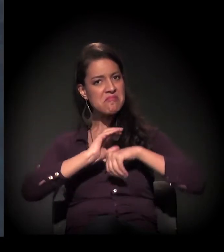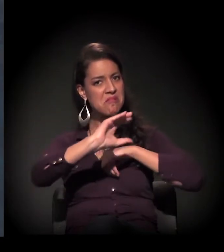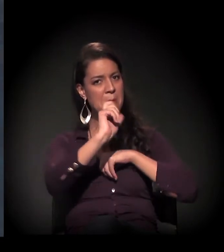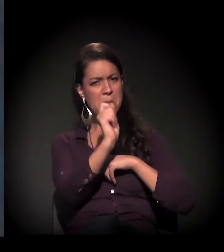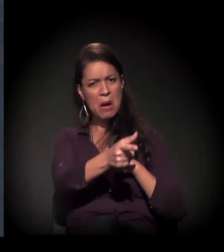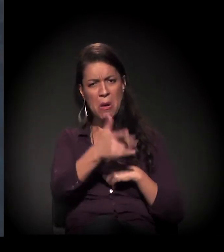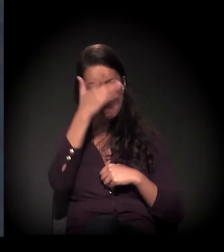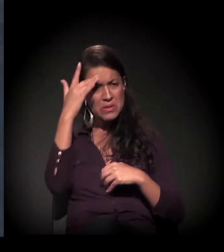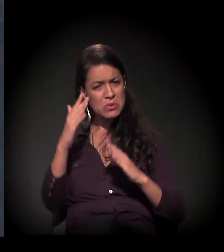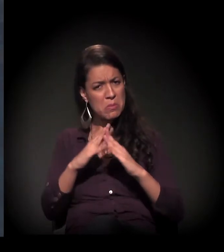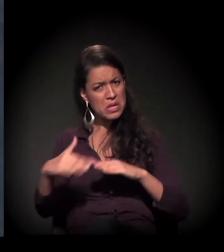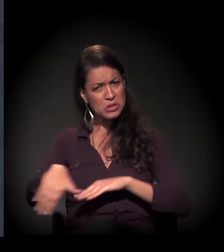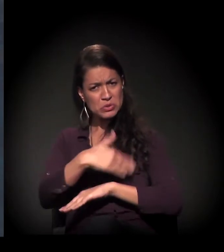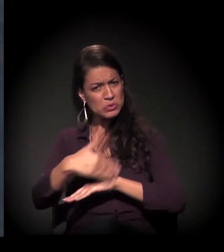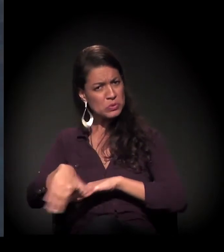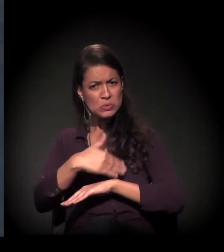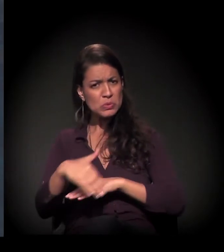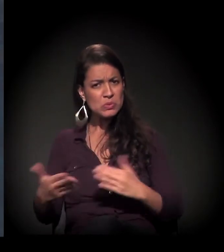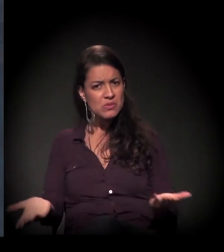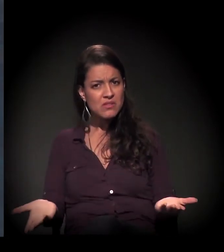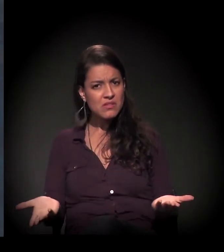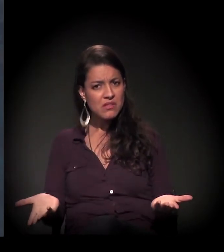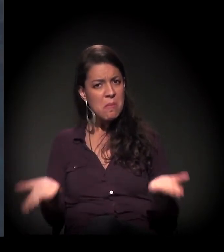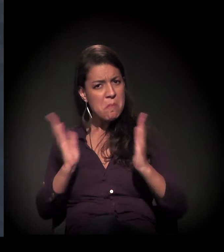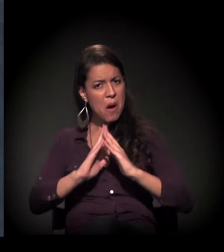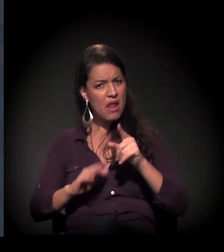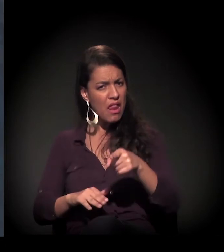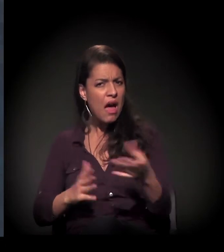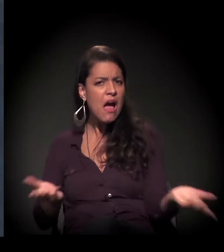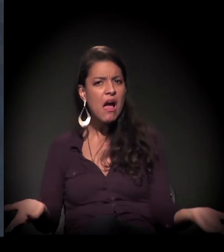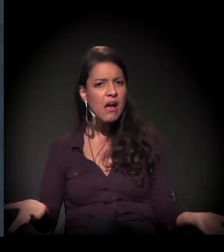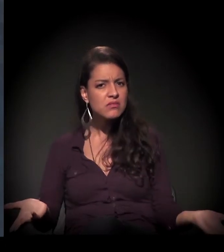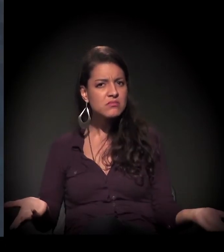Mas foi esse morador de rua, foi o trabalho com ele, de resultado,